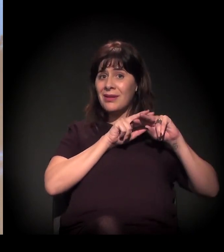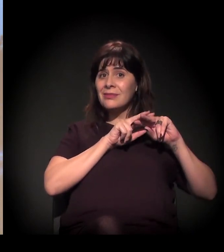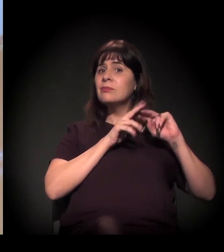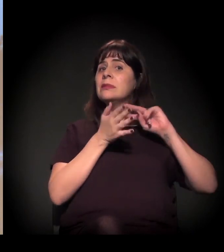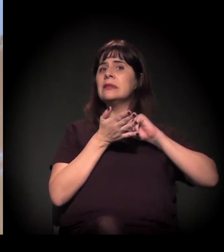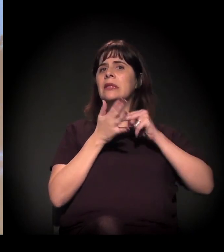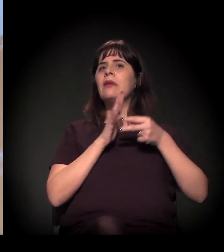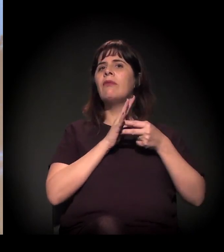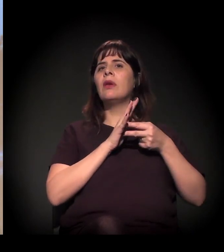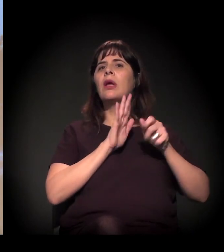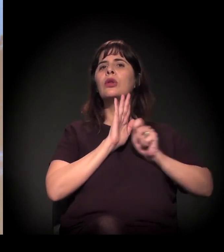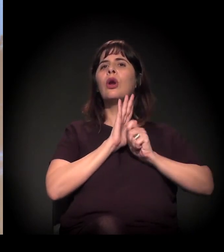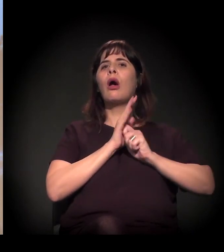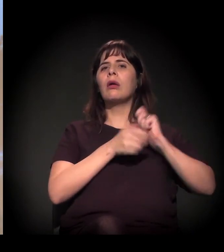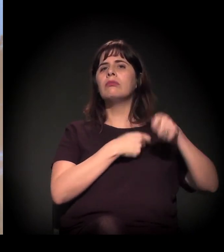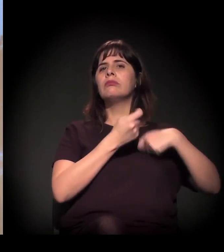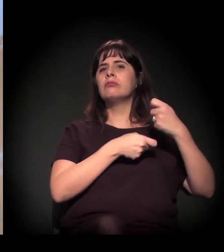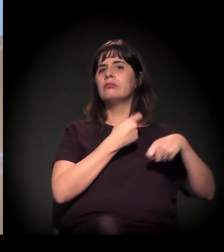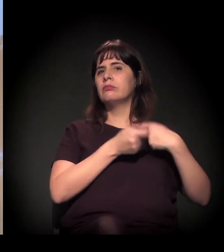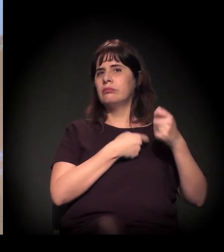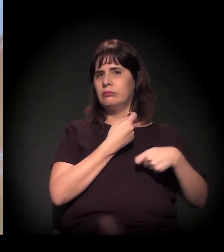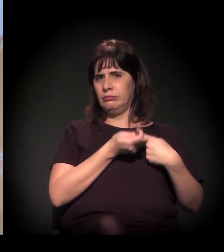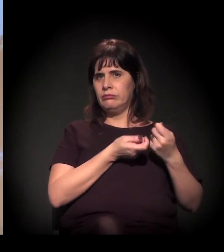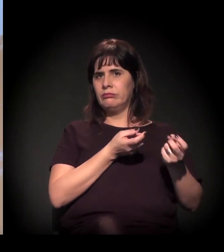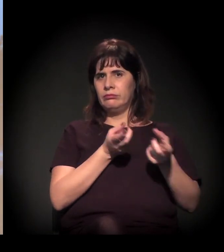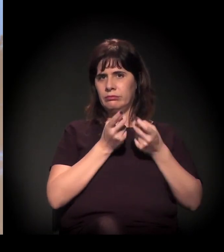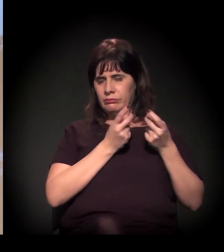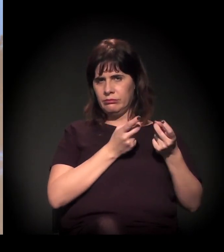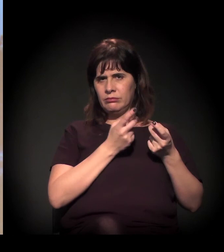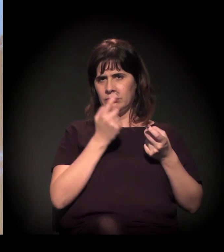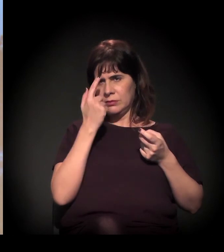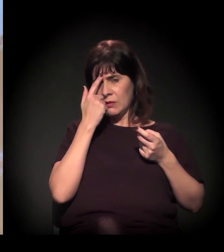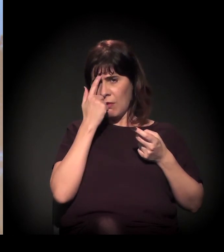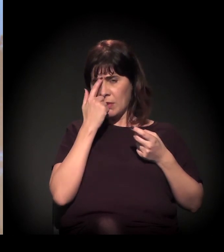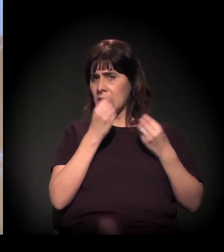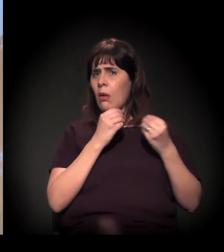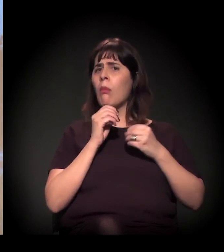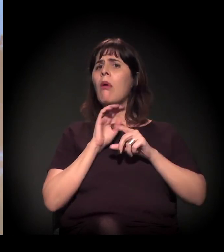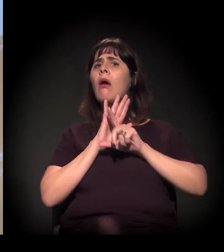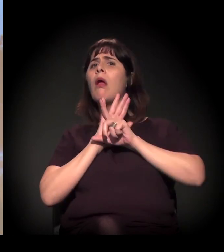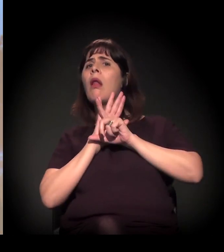Quer dizer, a gente vai fazer a discussão da legalização das drogas?